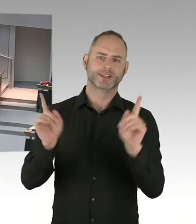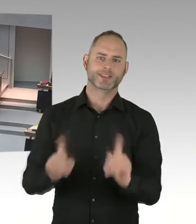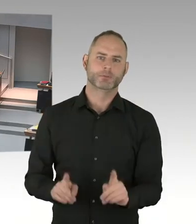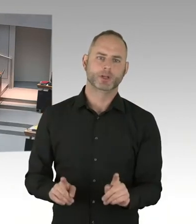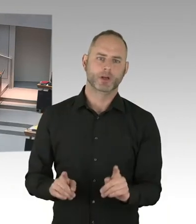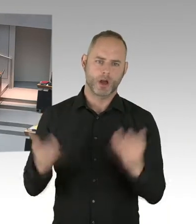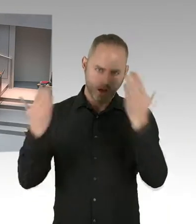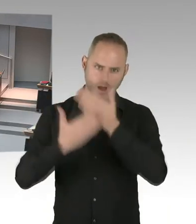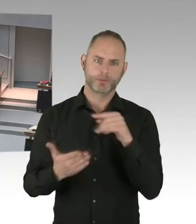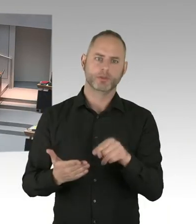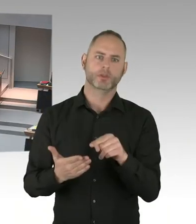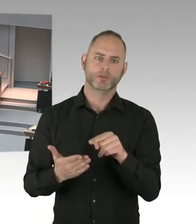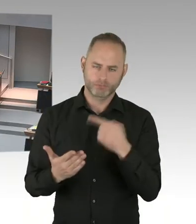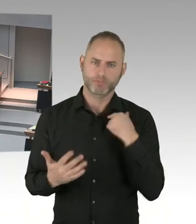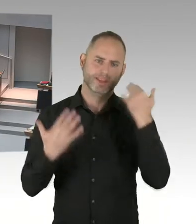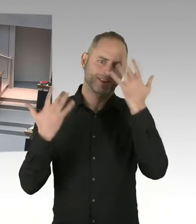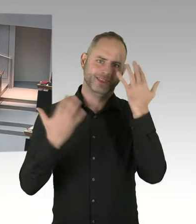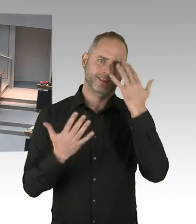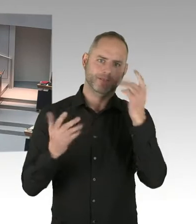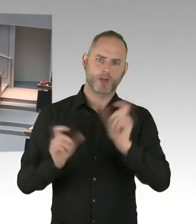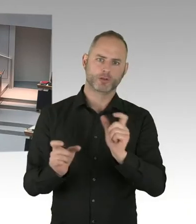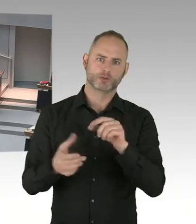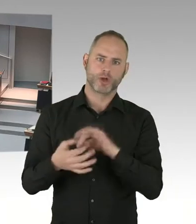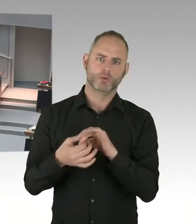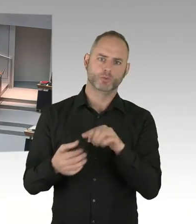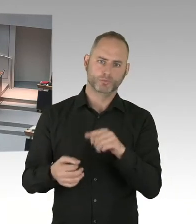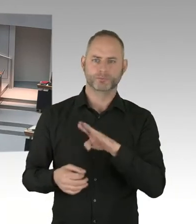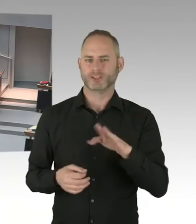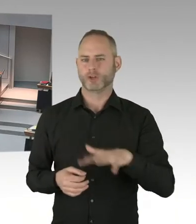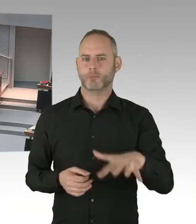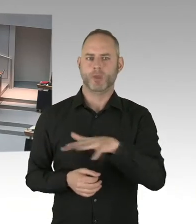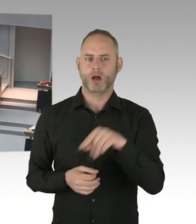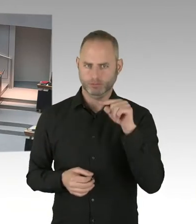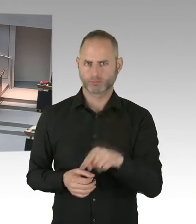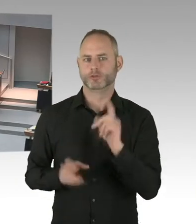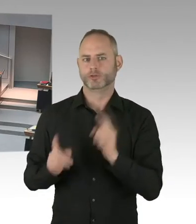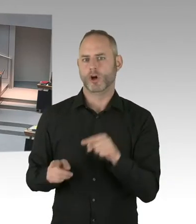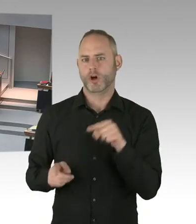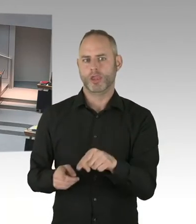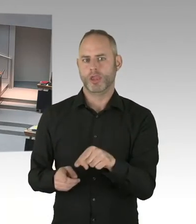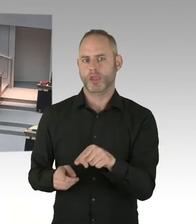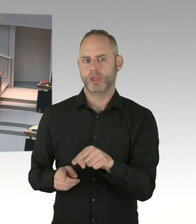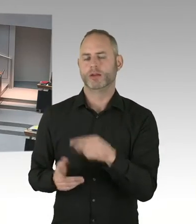Um unter Sicherheitsbehörden international zu verabreden, wie man zukünftig solche Terroranschläge verhindern kann.